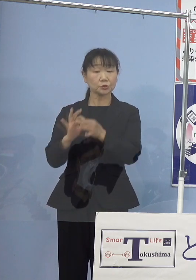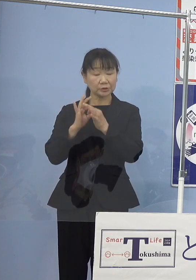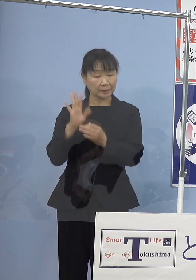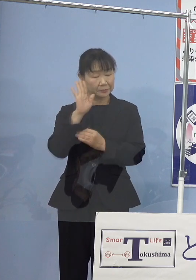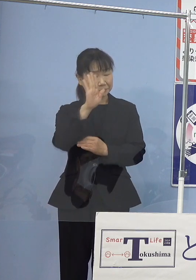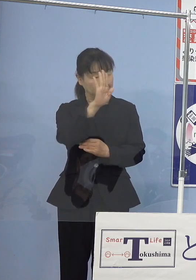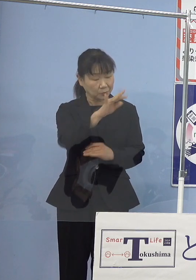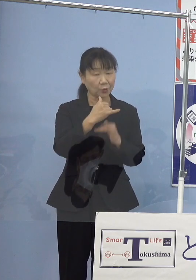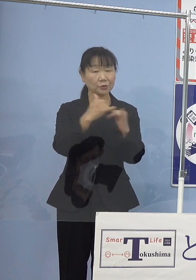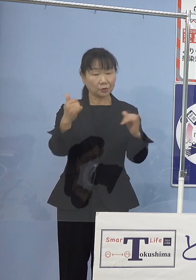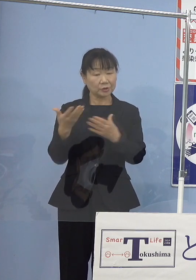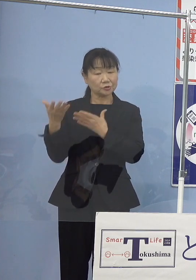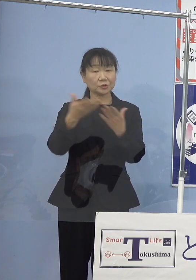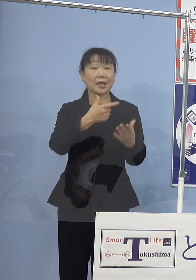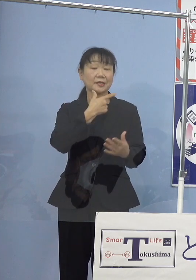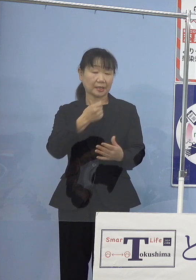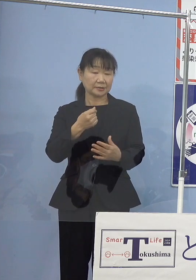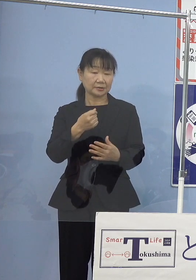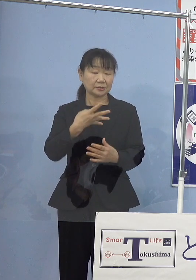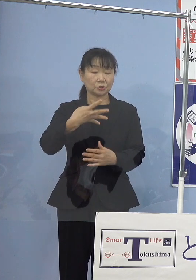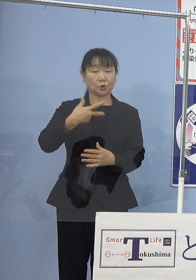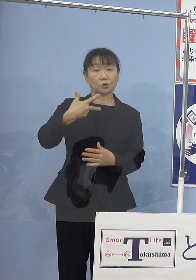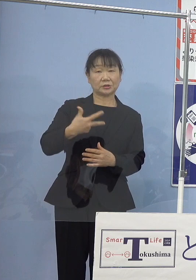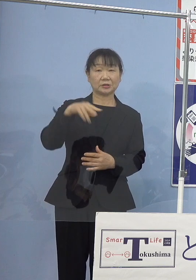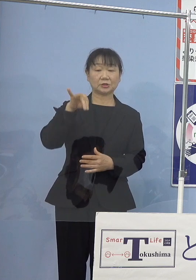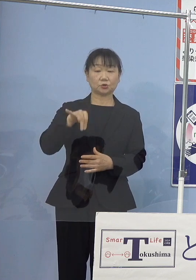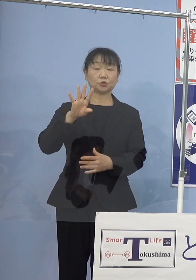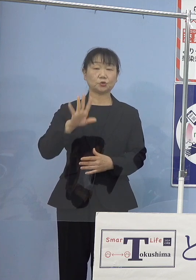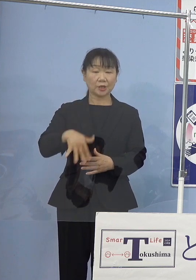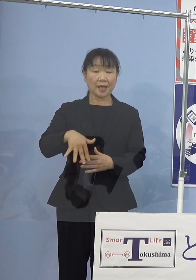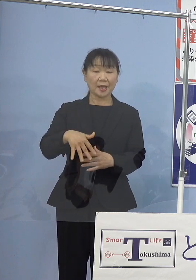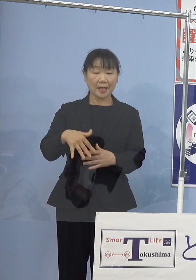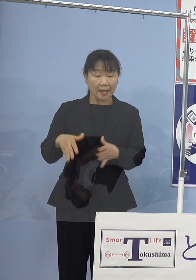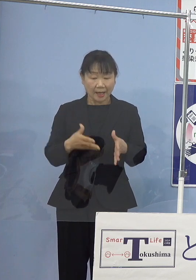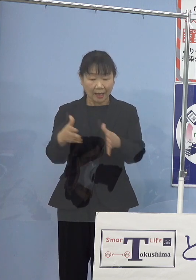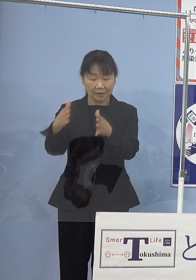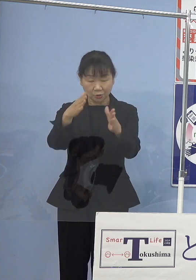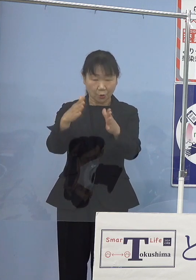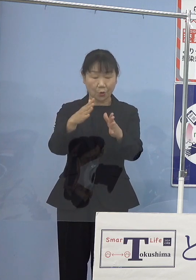「義経街道娘恋鏡」この2本の創作